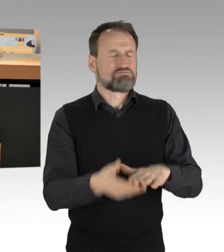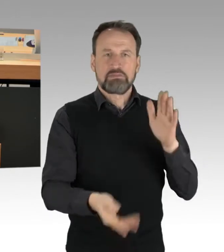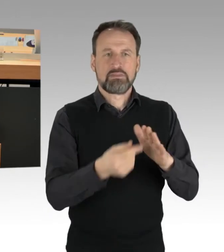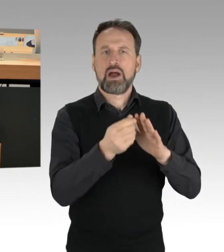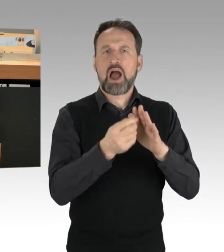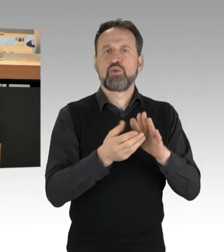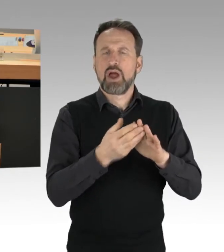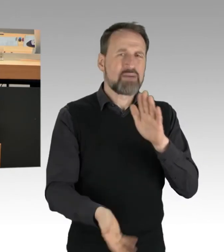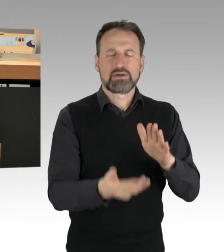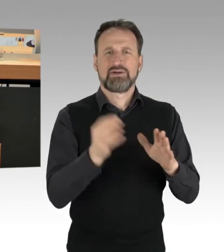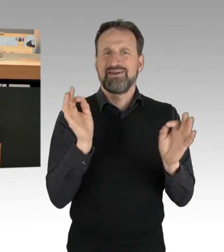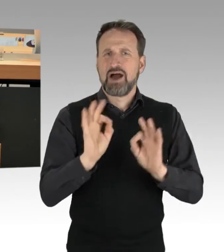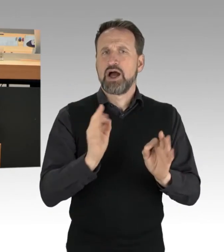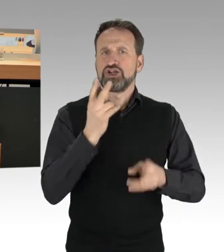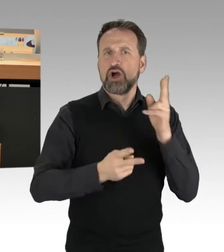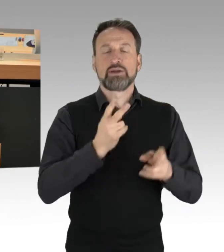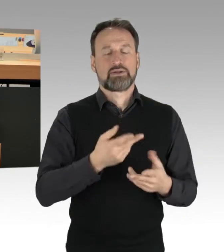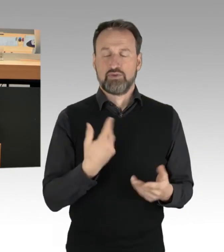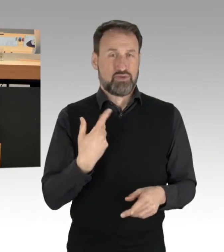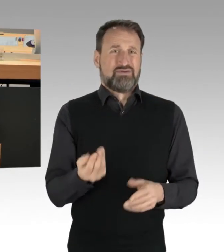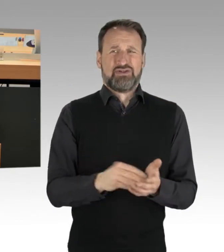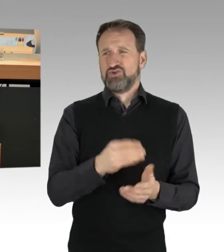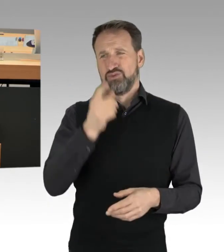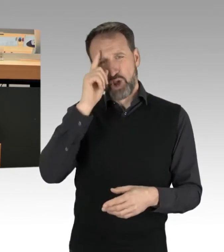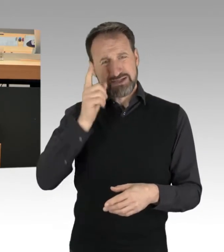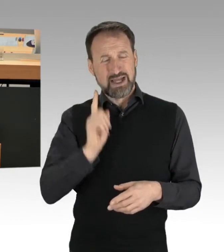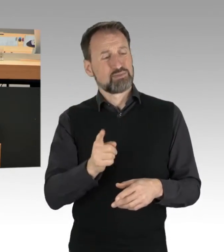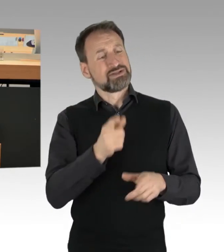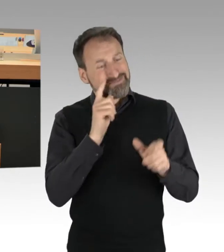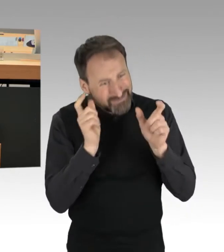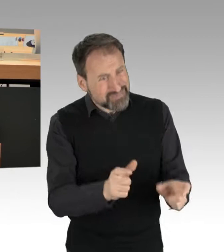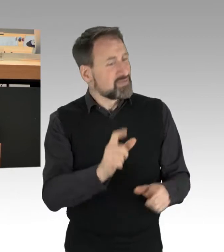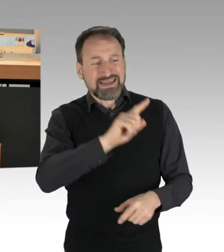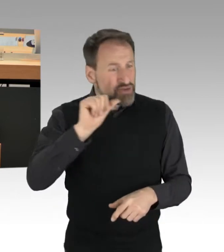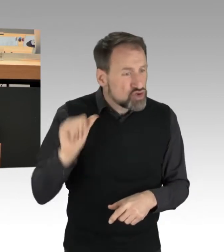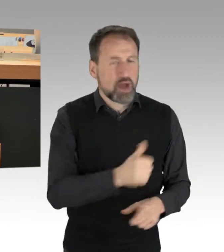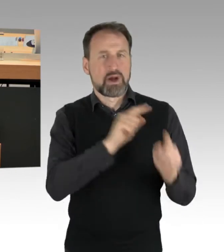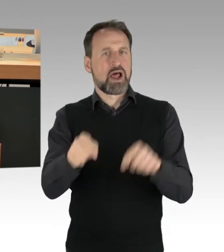dass die Personen wieder auf die Straße gelangen. Wir haben in der Chronologie der letzten ein, zwei Wochen die Situation,